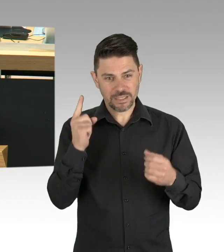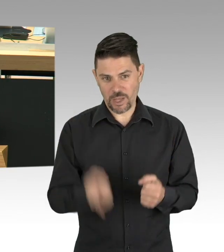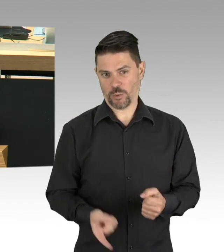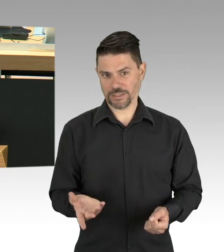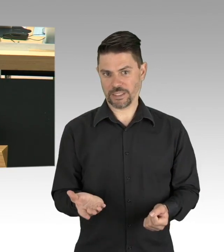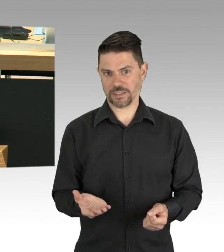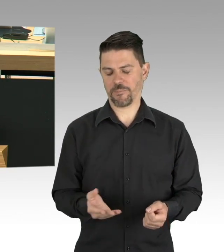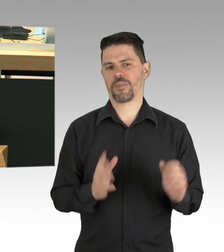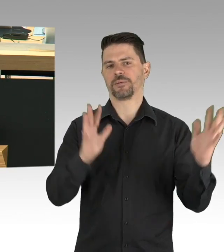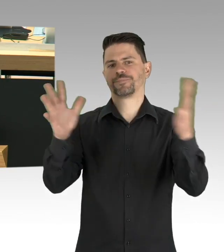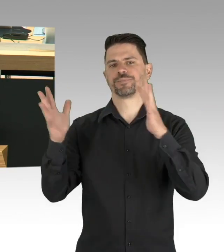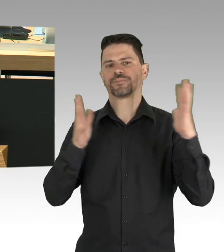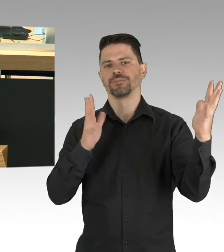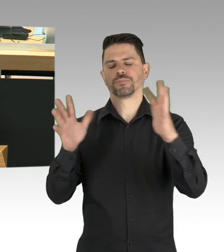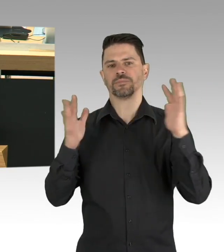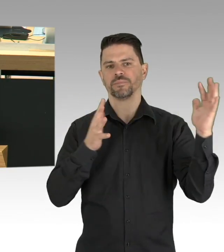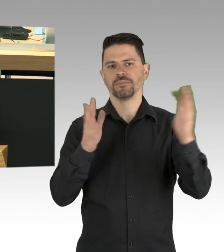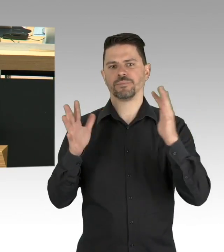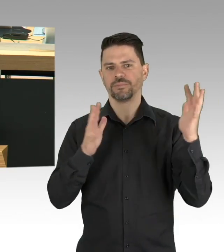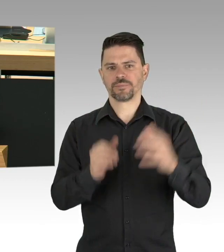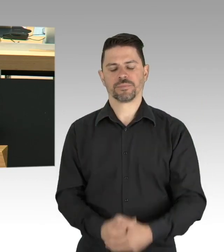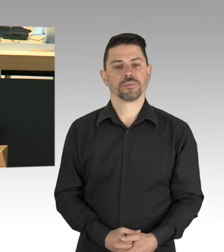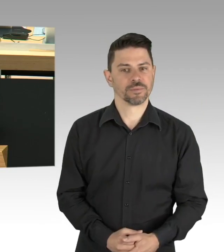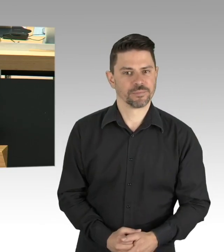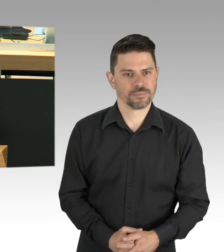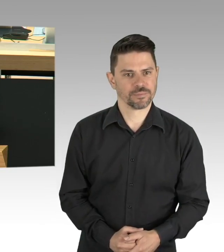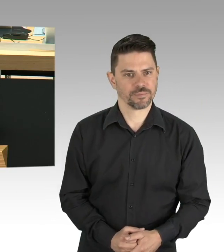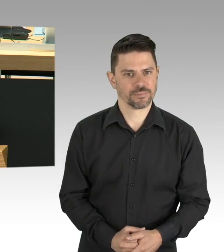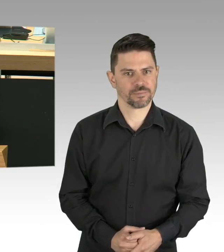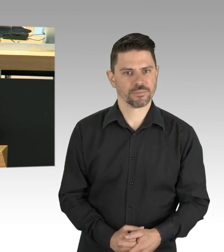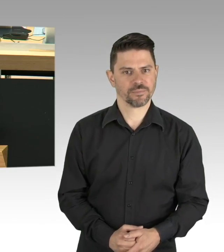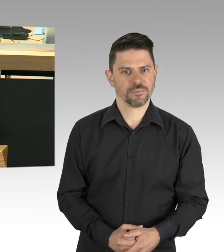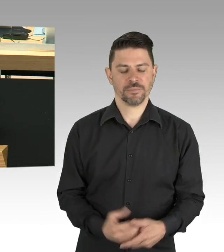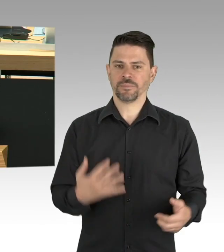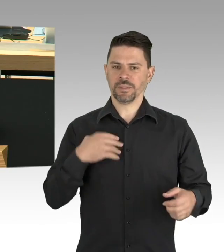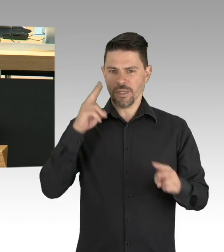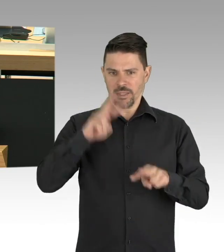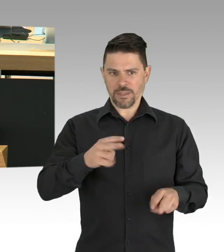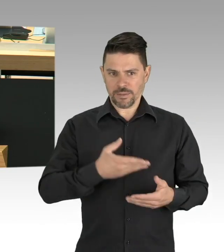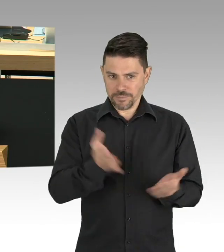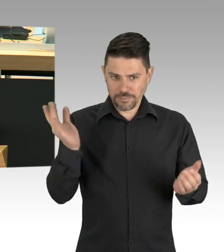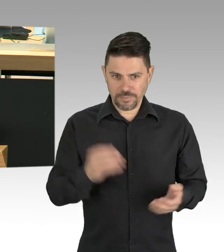Wann öffnen wieder die Kitas und die Schulen, fragen sie uns. Momentan lastet viel auf den Schultern der Eltern.